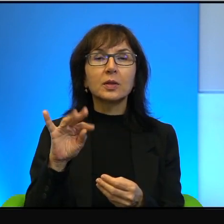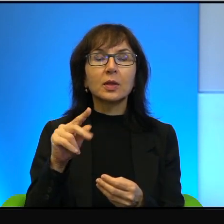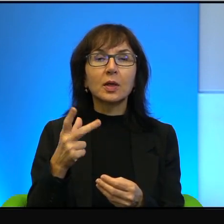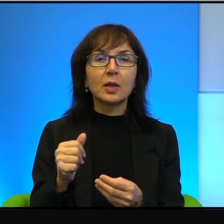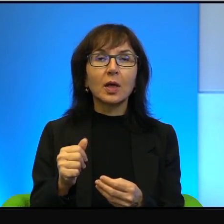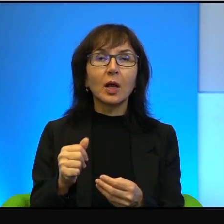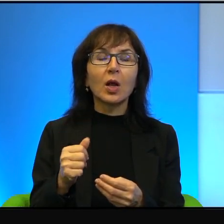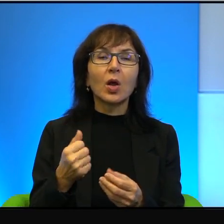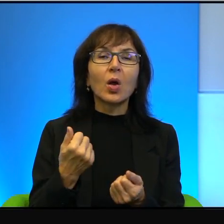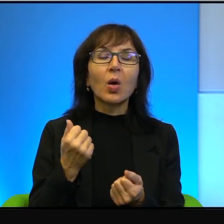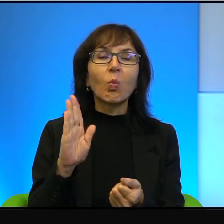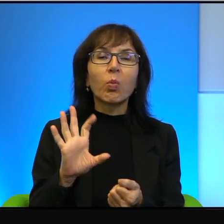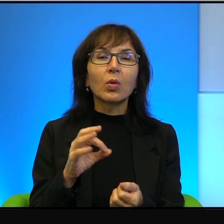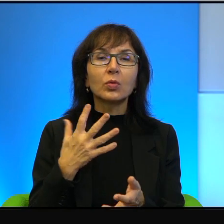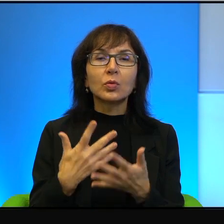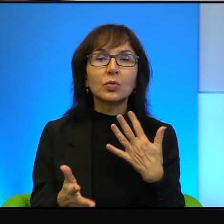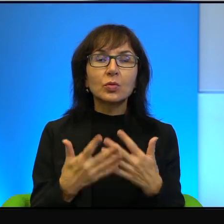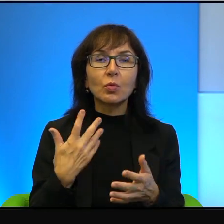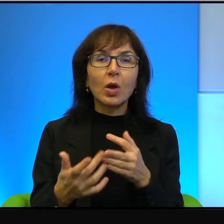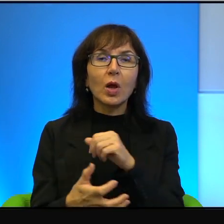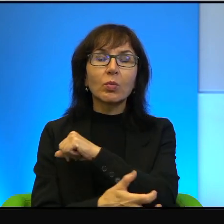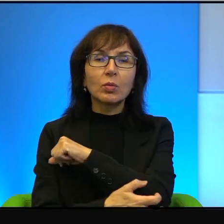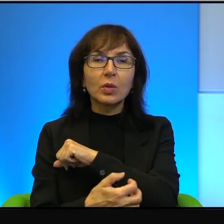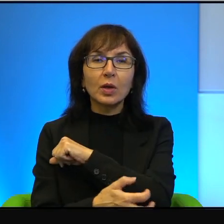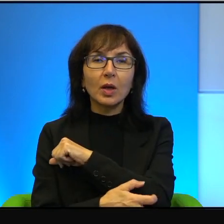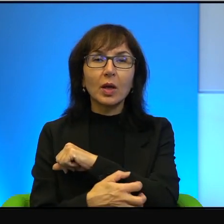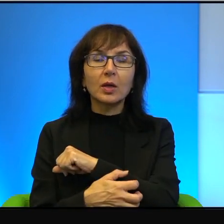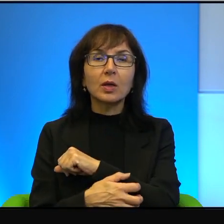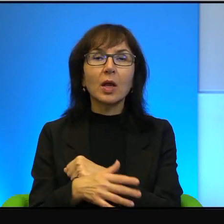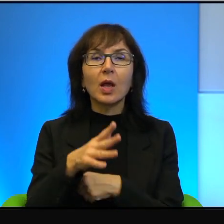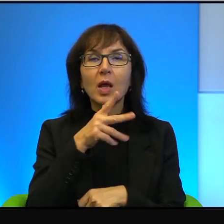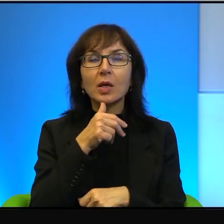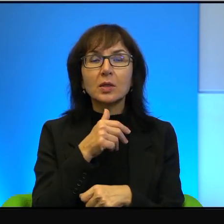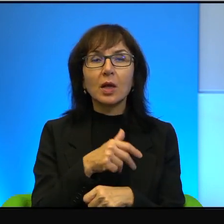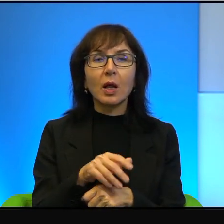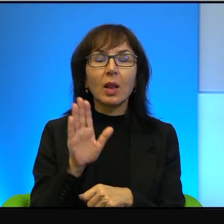bo są biedniejsi, bo to się wydaje, że ten Izrael dysponuje najnowszą,